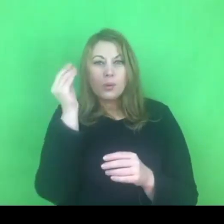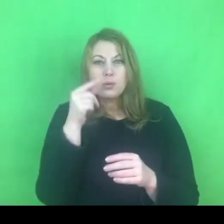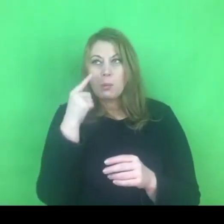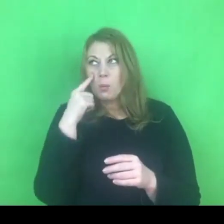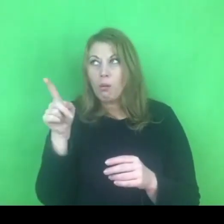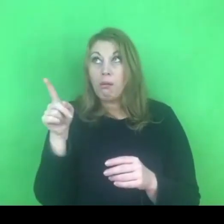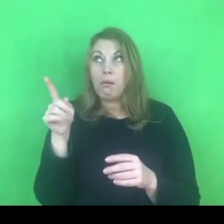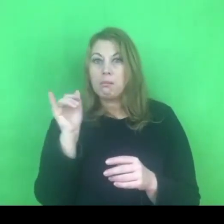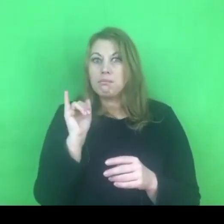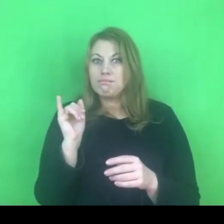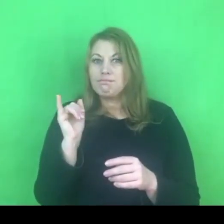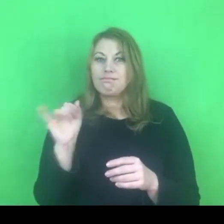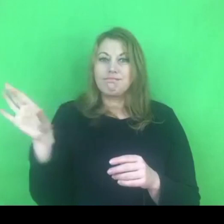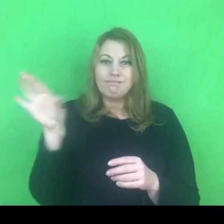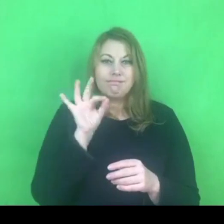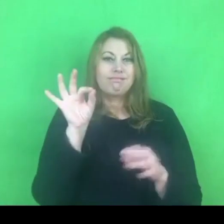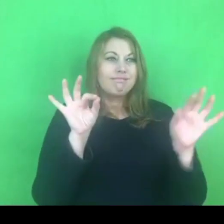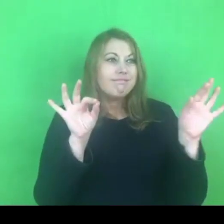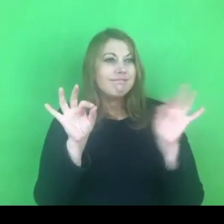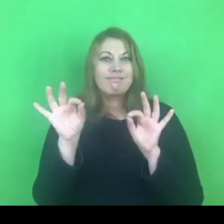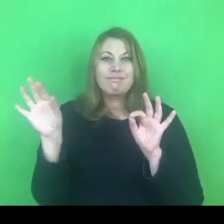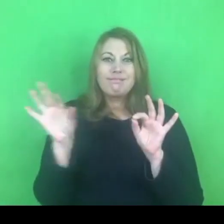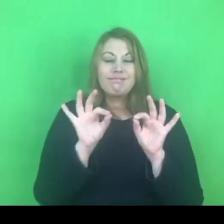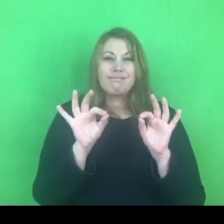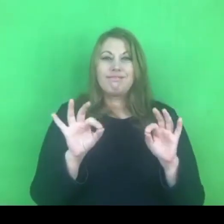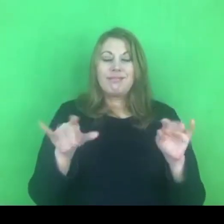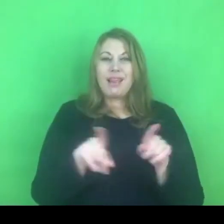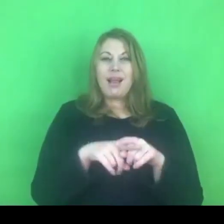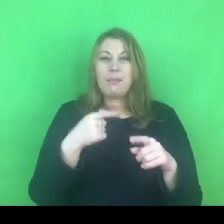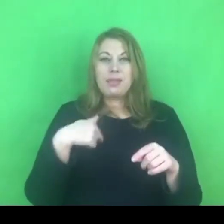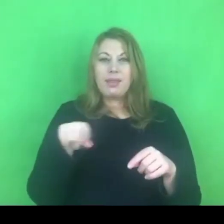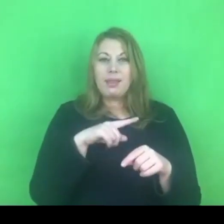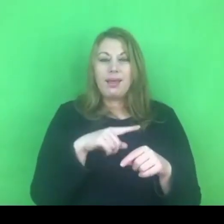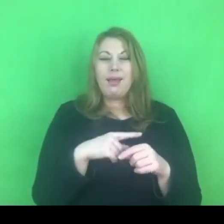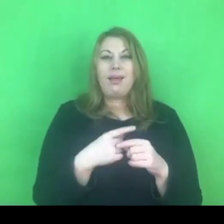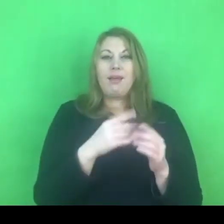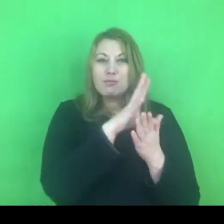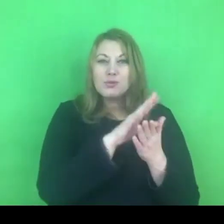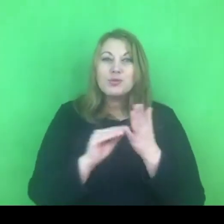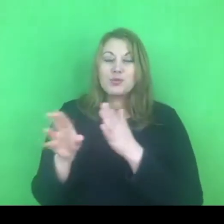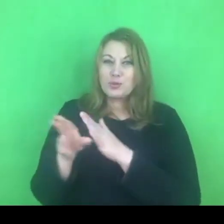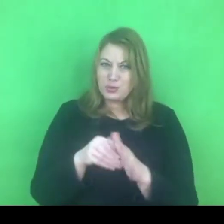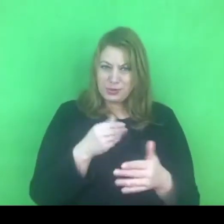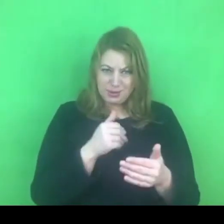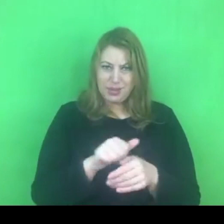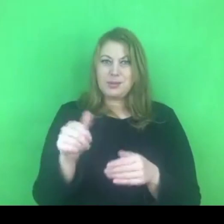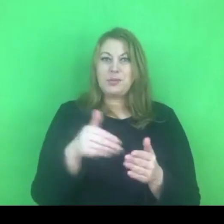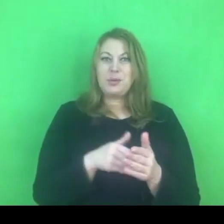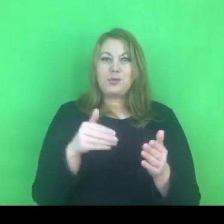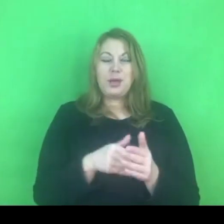To jest ten moment, w którym "ściąganie" jest jak najbardziej wskazane.